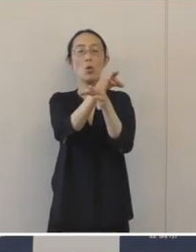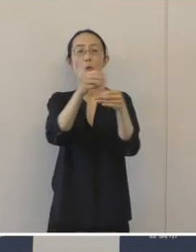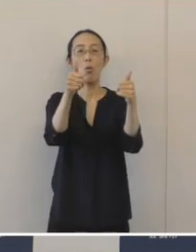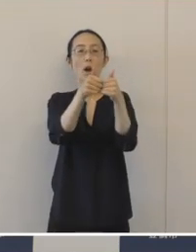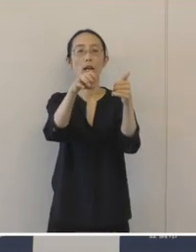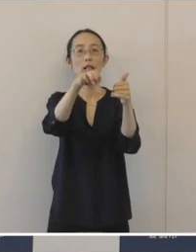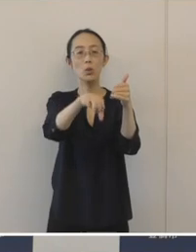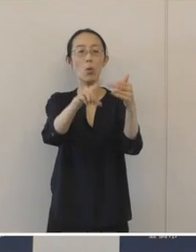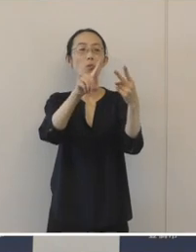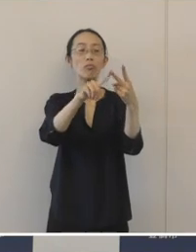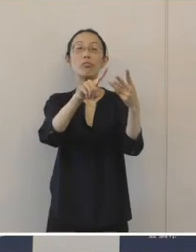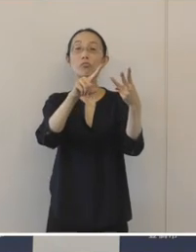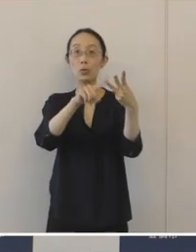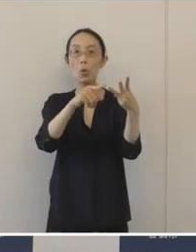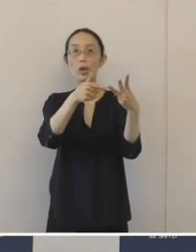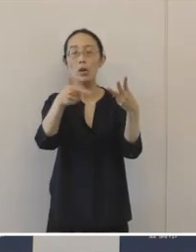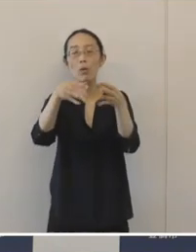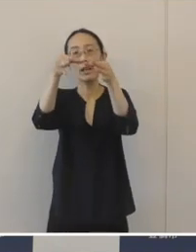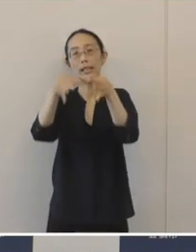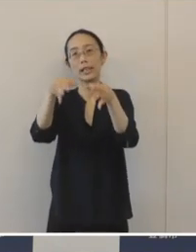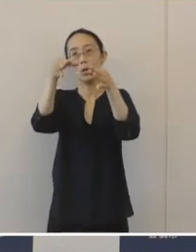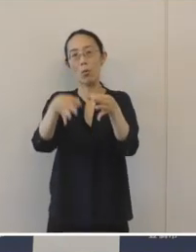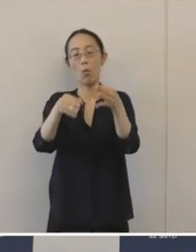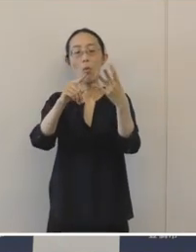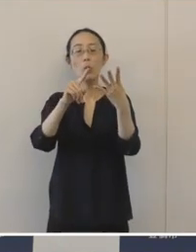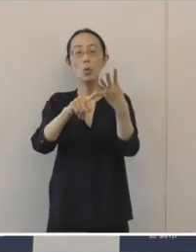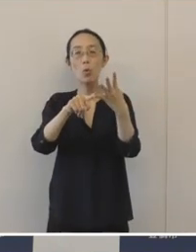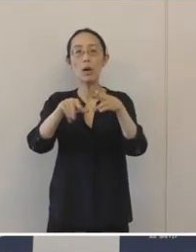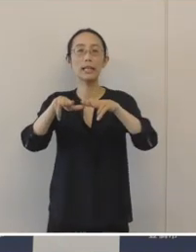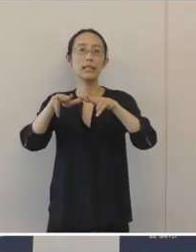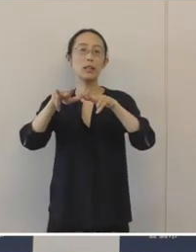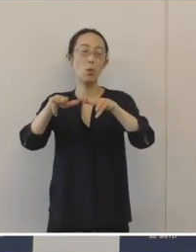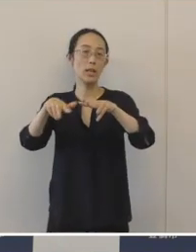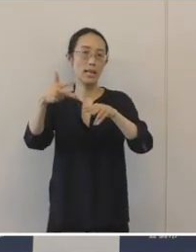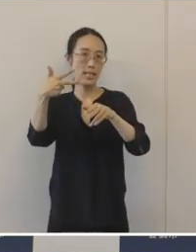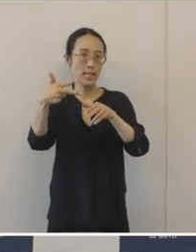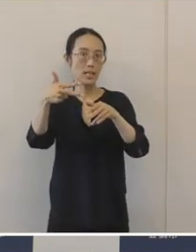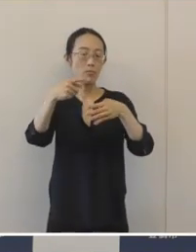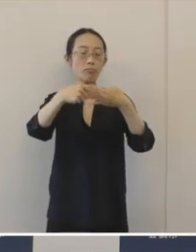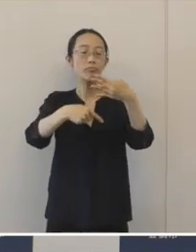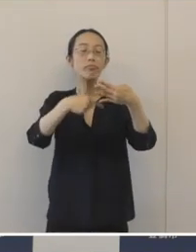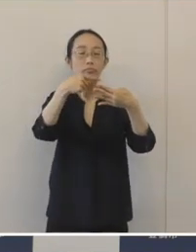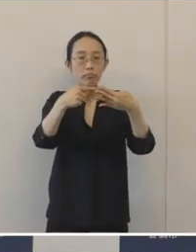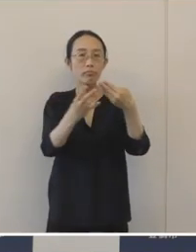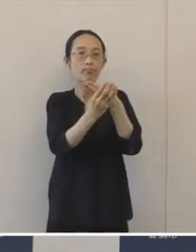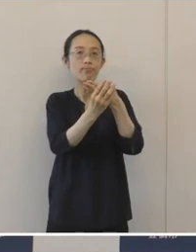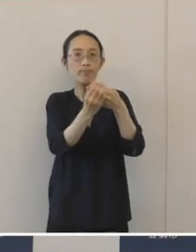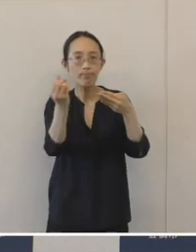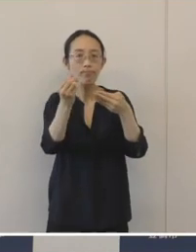そして「金融機関」 それから「行政」本市の官民の4者が